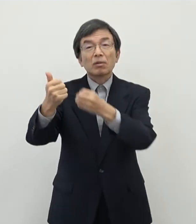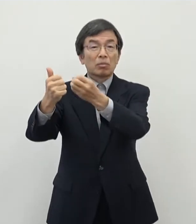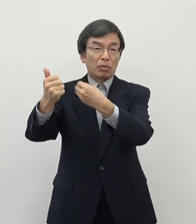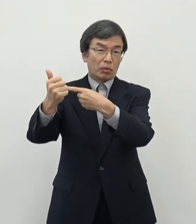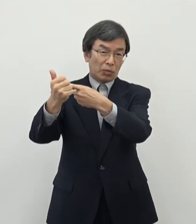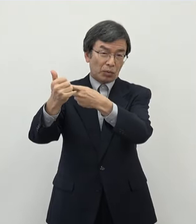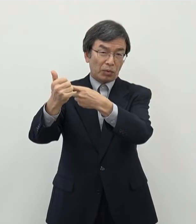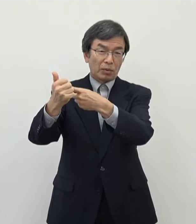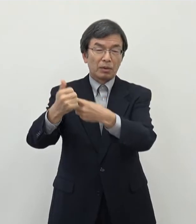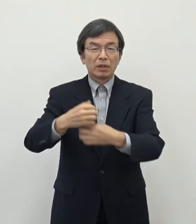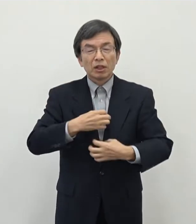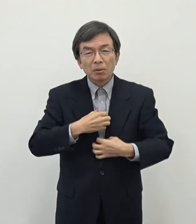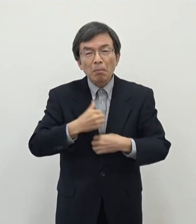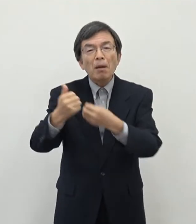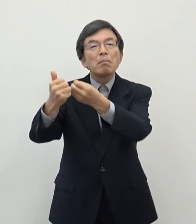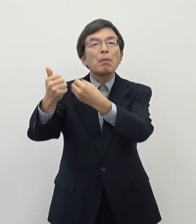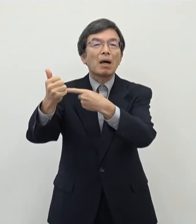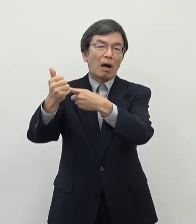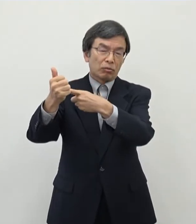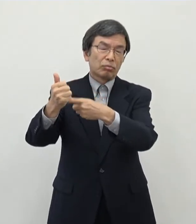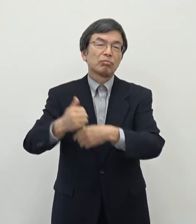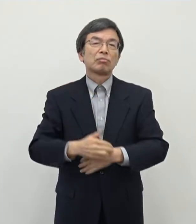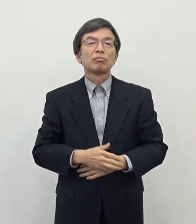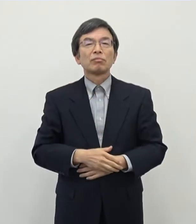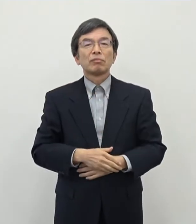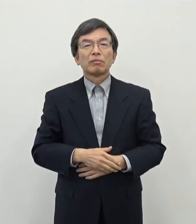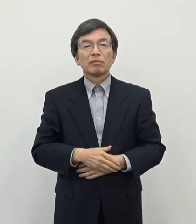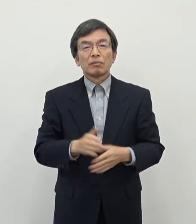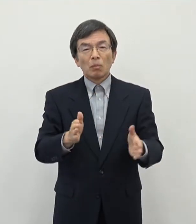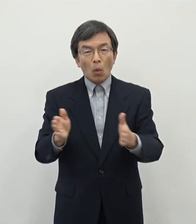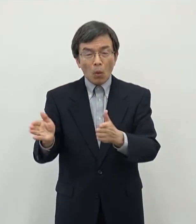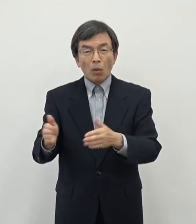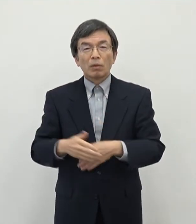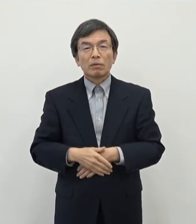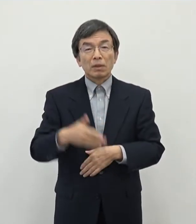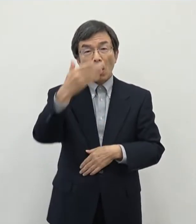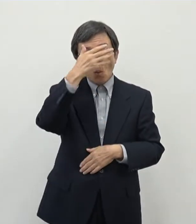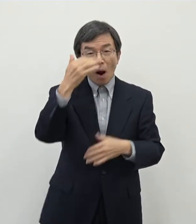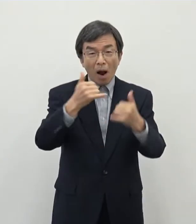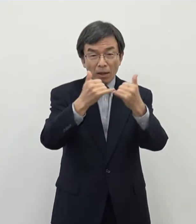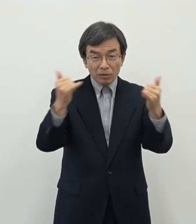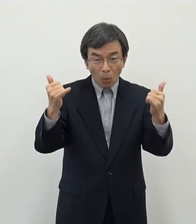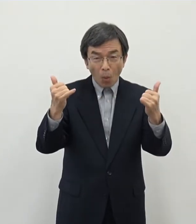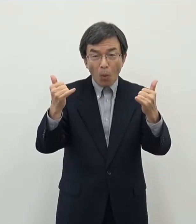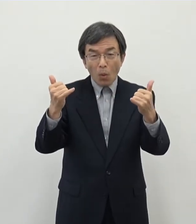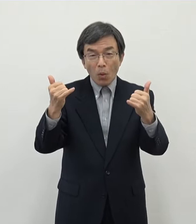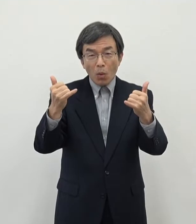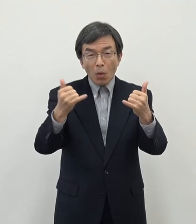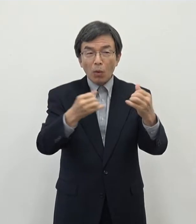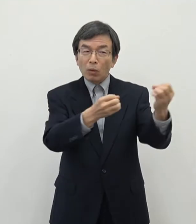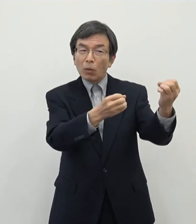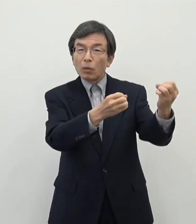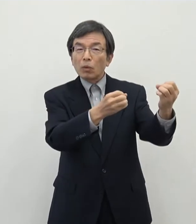懸念をされている声もあるということでございます一方でですね 若い人たちの話を聞きますと